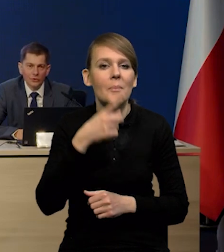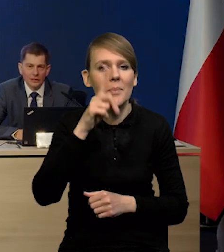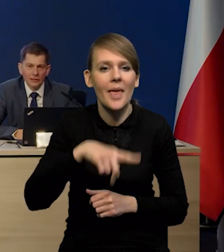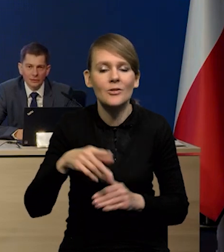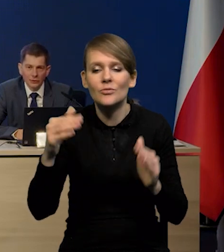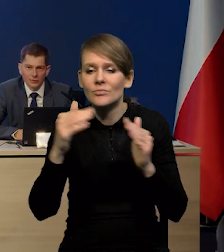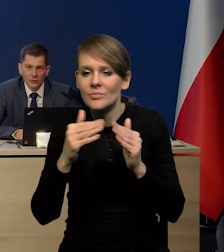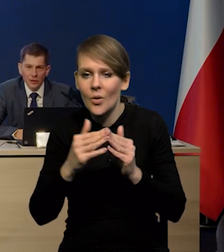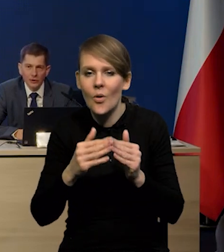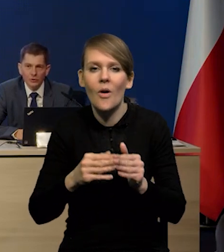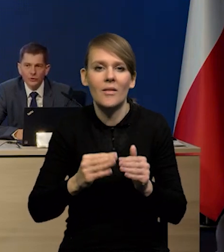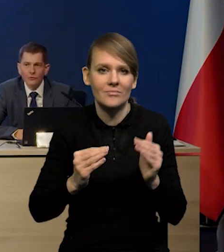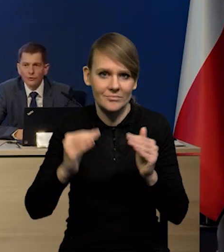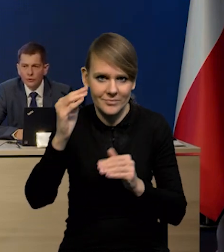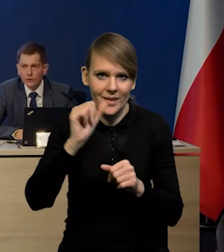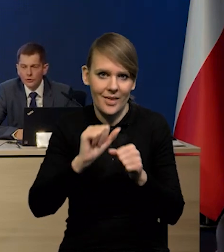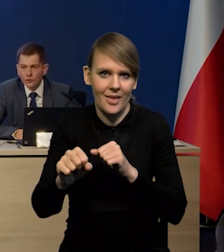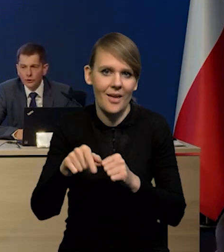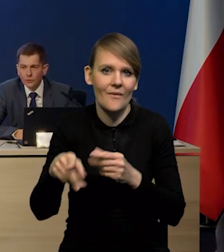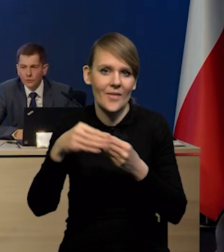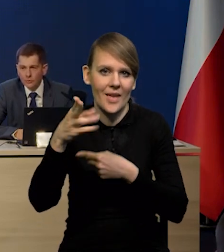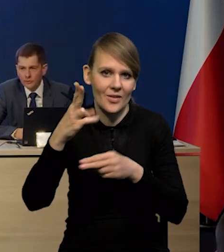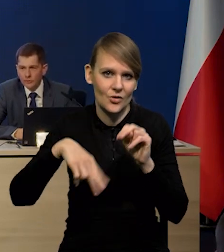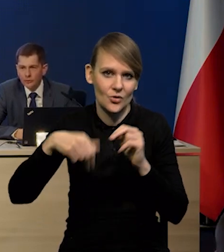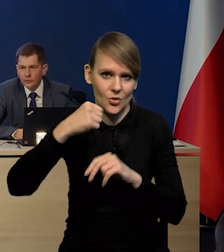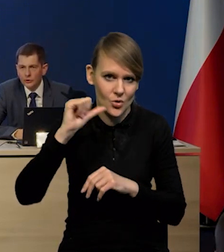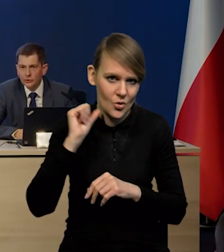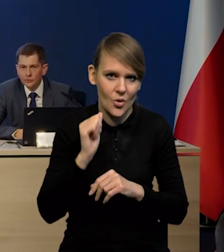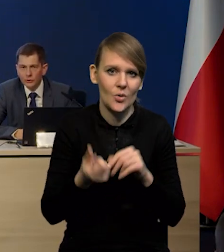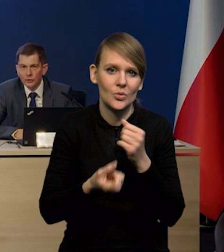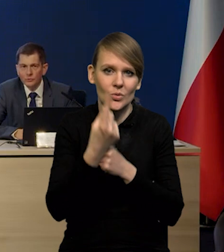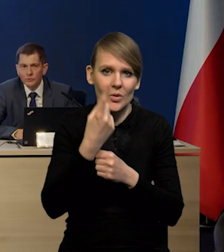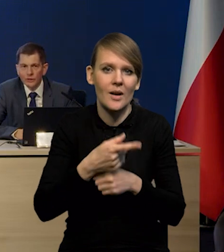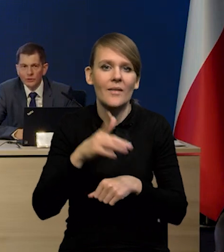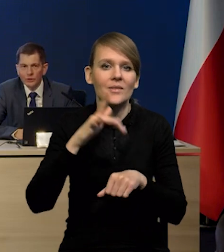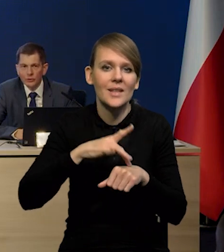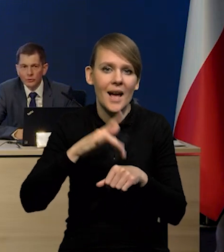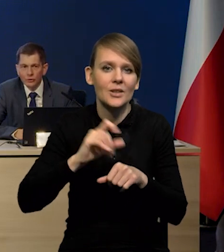one nadal są i one są wyższe, niż rok temu, co prowadzi oczywiście do wzrostu wskaźnika rok do roku,